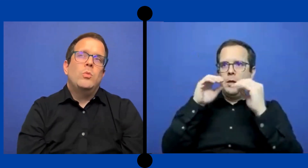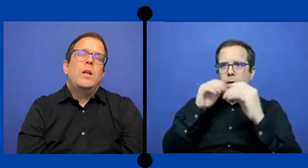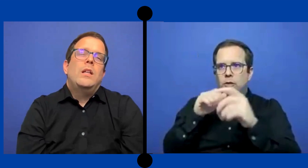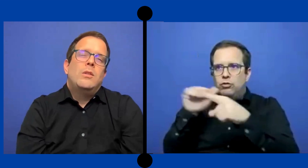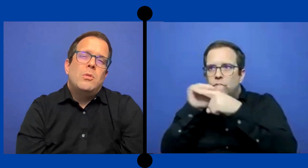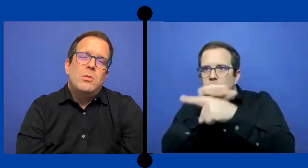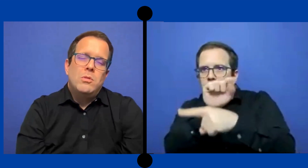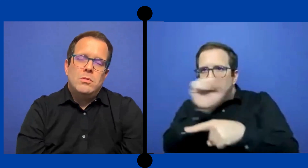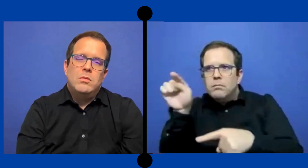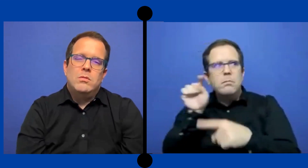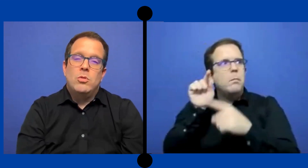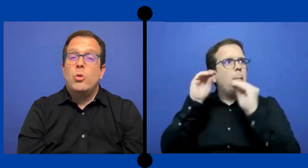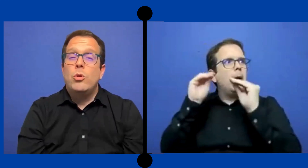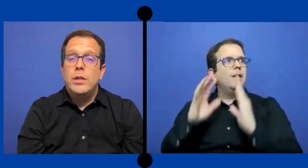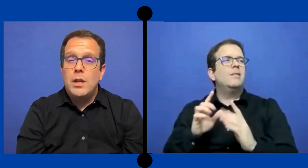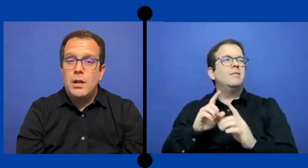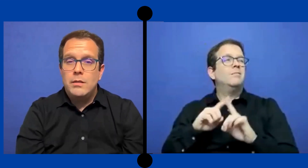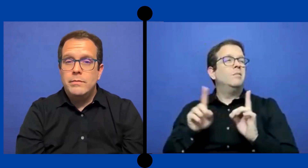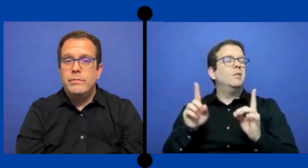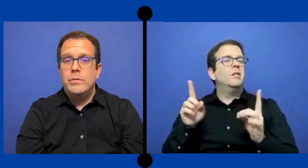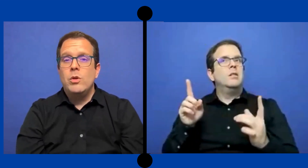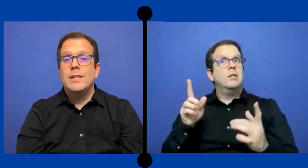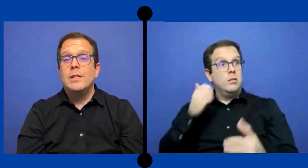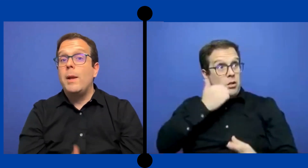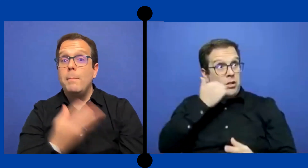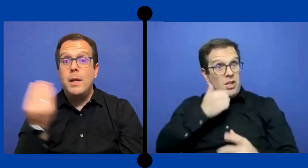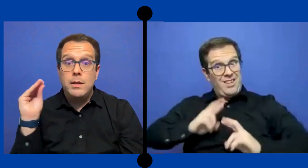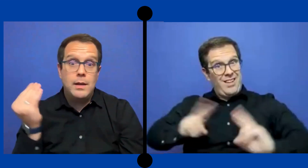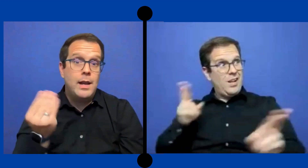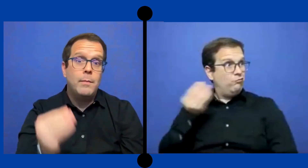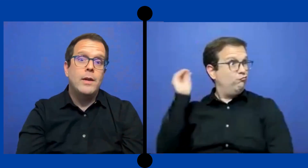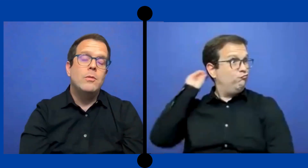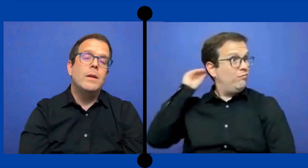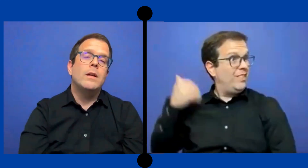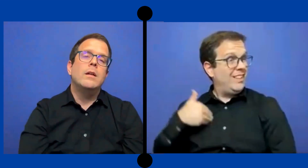tu vas listo todos los días con ese plan B a la mano para